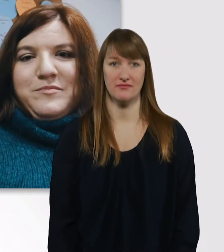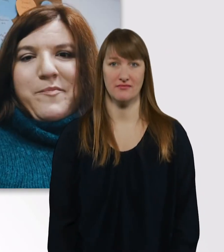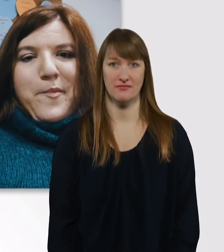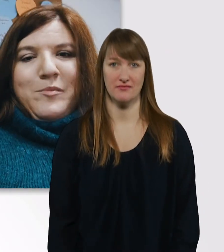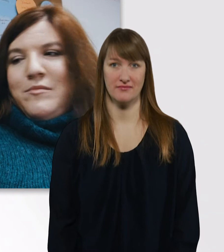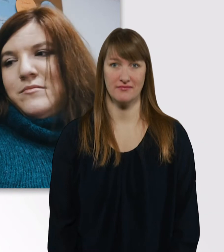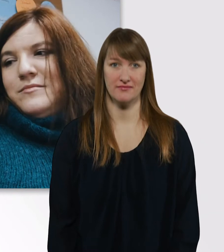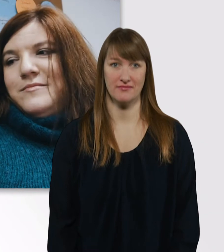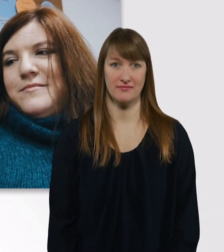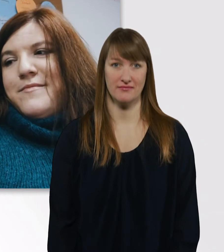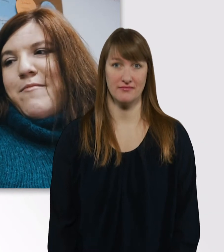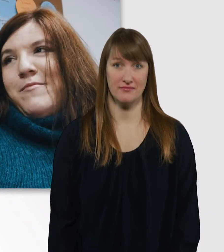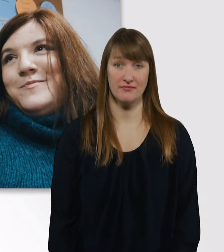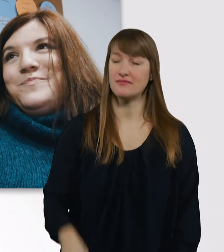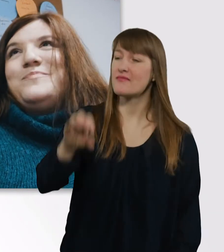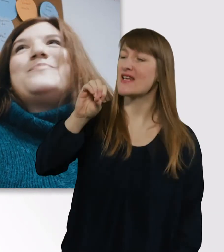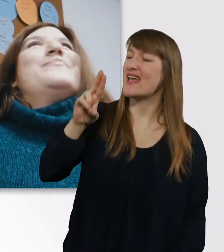Eve, wie haben wir uns eigentlich kennengelernt?